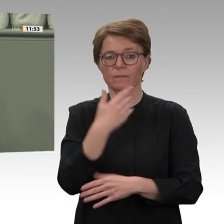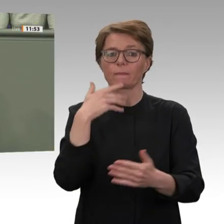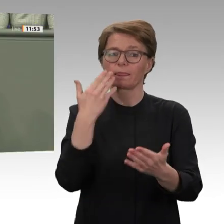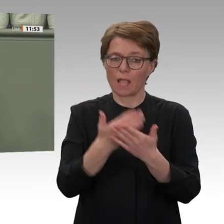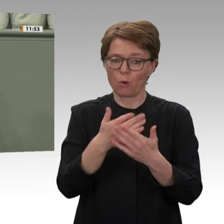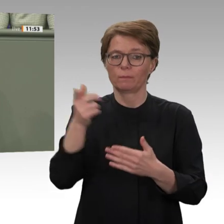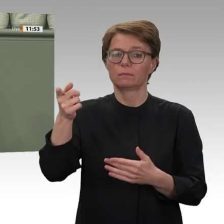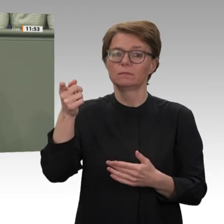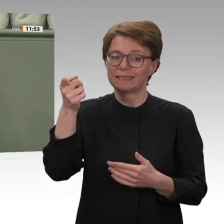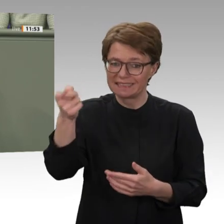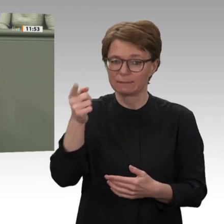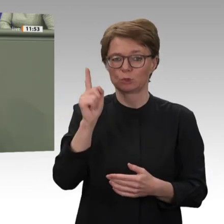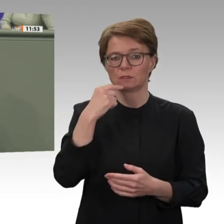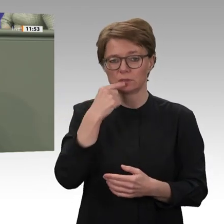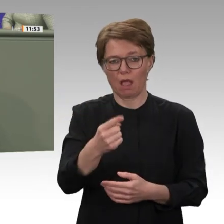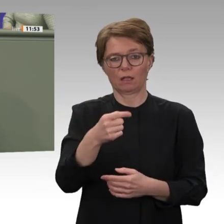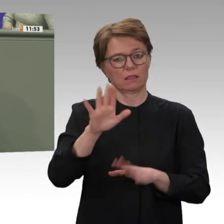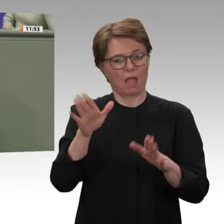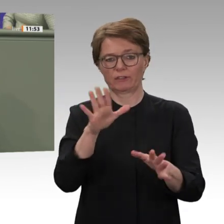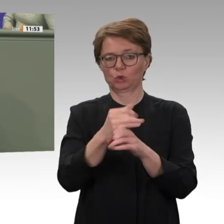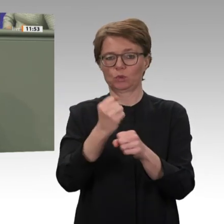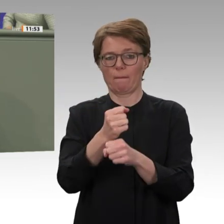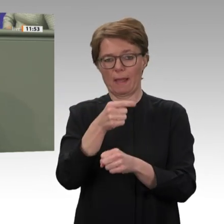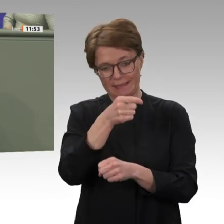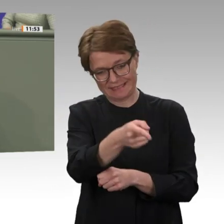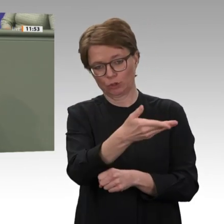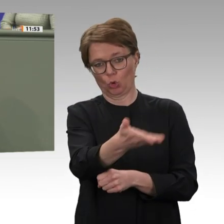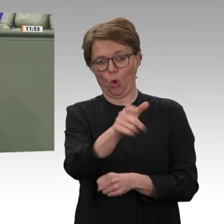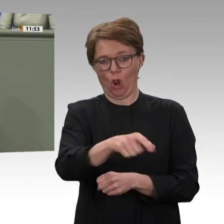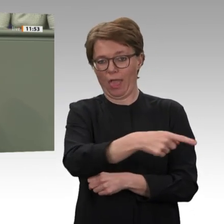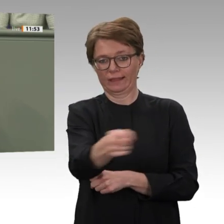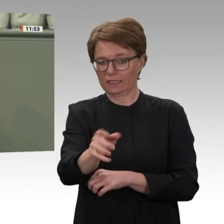der Bundesregierung und der EU mit dem sudanesischen Militär und den Rapid Support Forces.